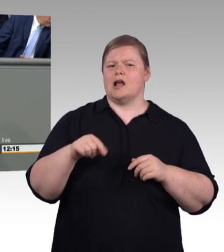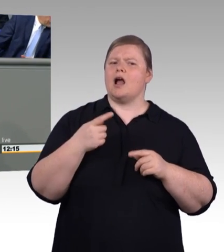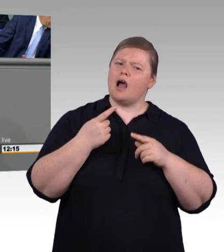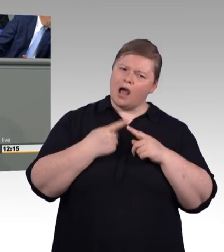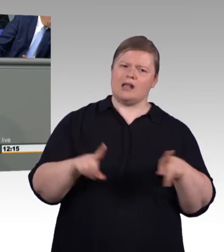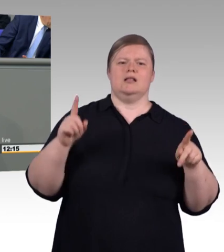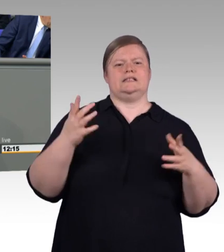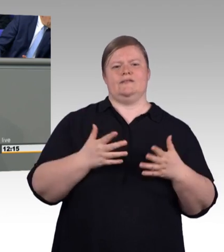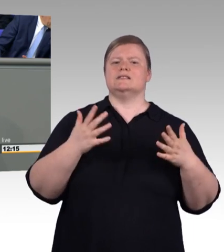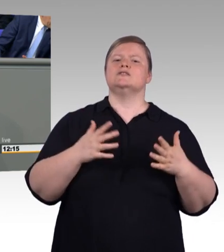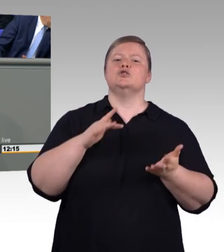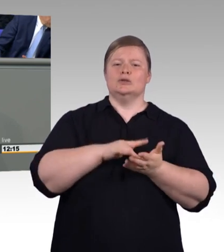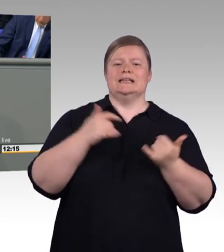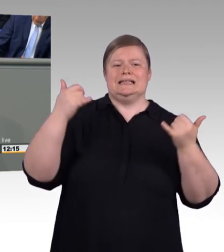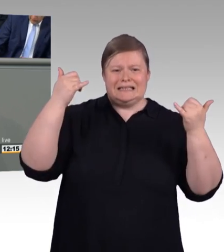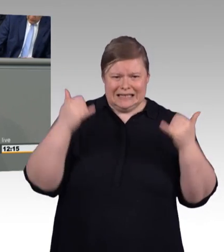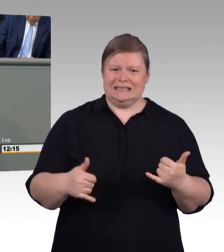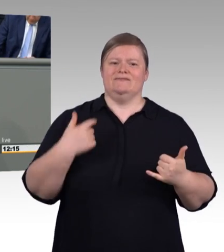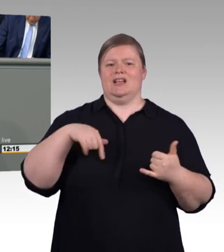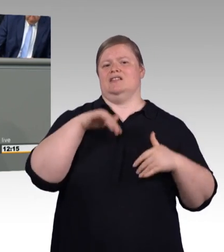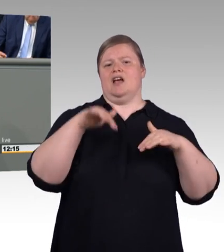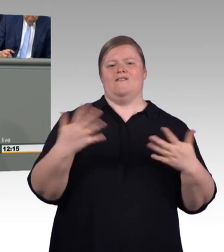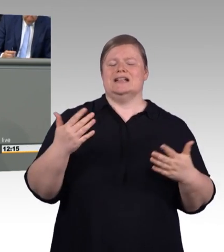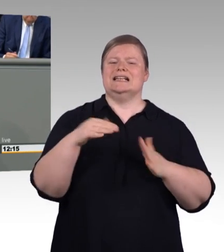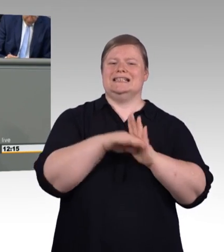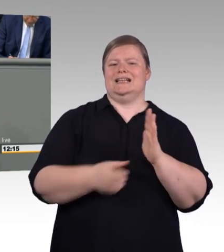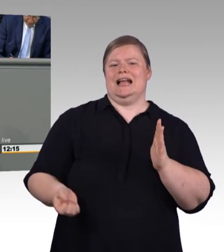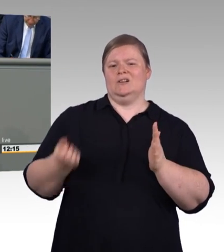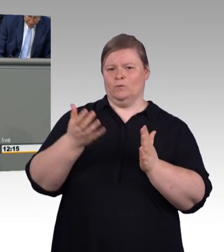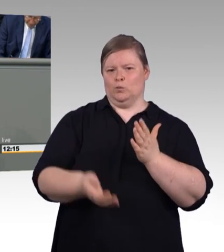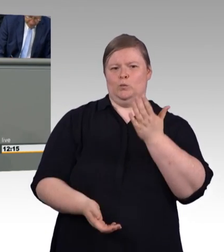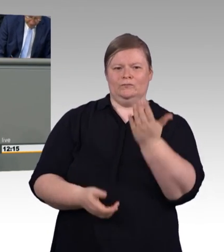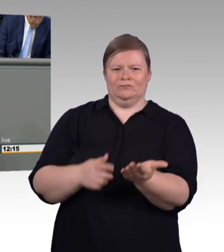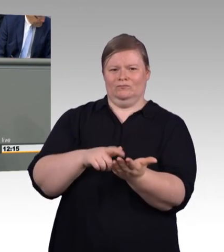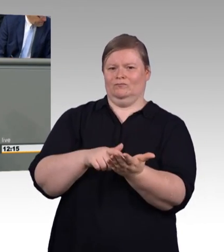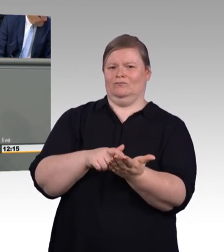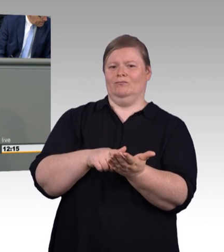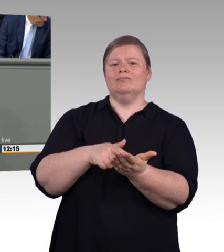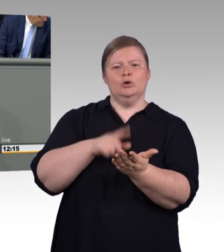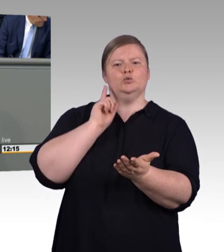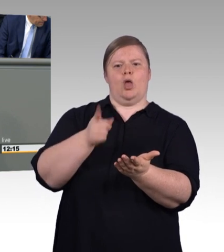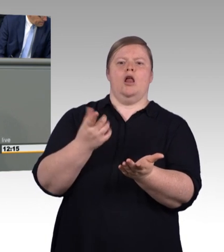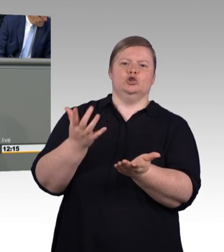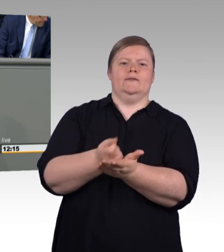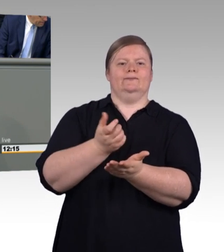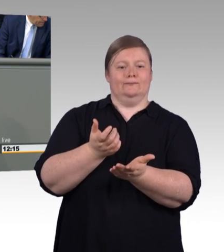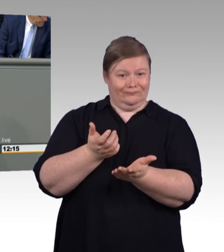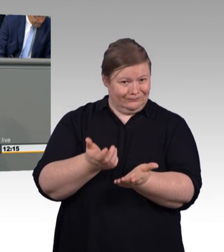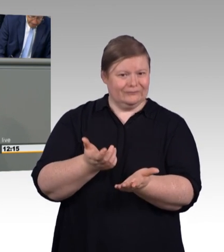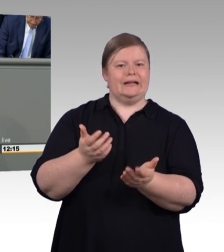Und im Mittelpunkt steht dabei natürlich in der öffentlichen Betrachtung die Mindestausbildungsvergütung. Dazu möchte ich etwas sagen. Weil ich glaube, dass die Mindestausbildungsvergütung